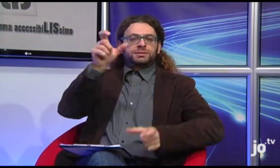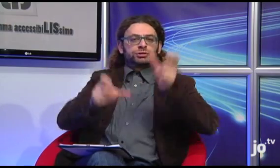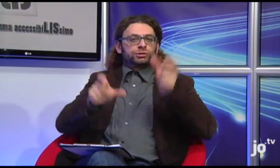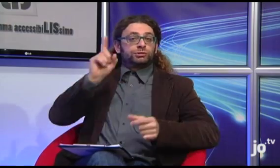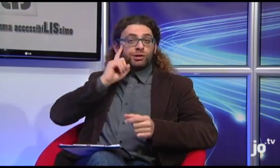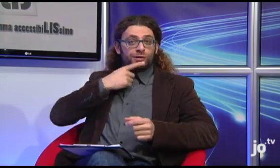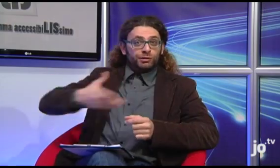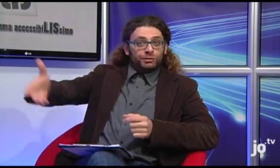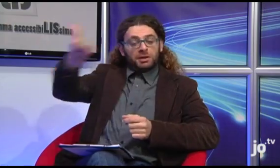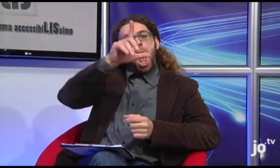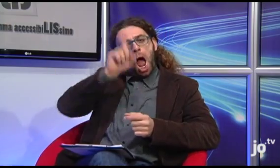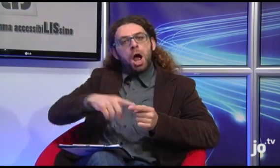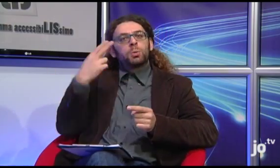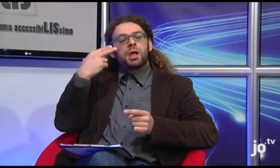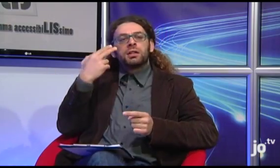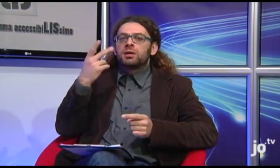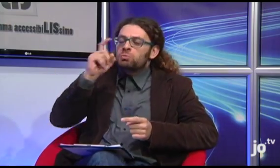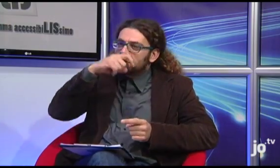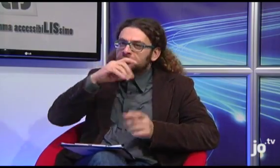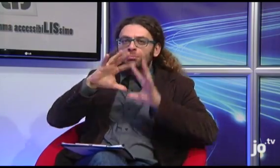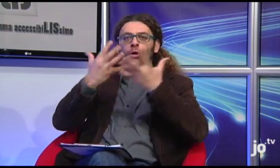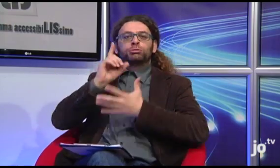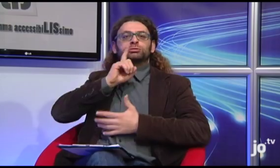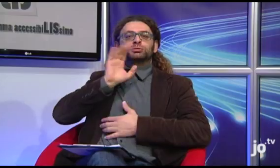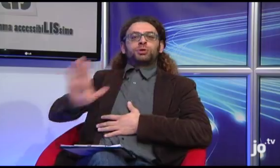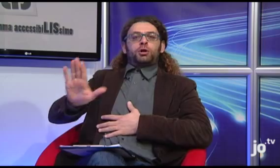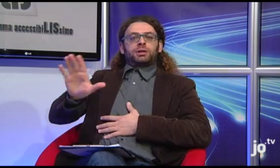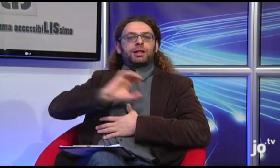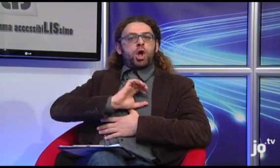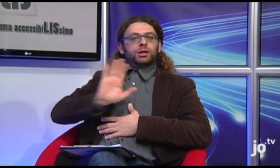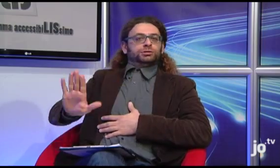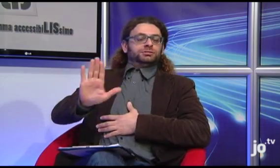ed anche le persone udenti curiose di conoscere il mondo dei sordi cattolici.